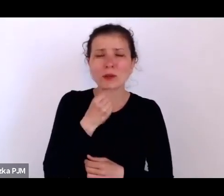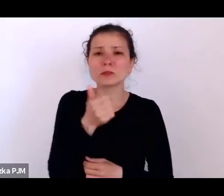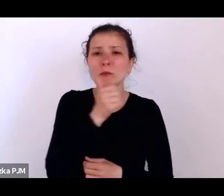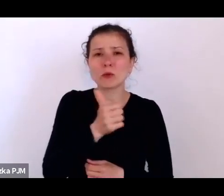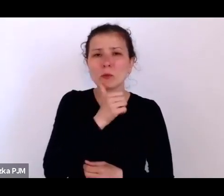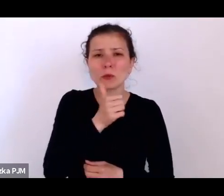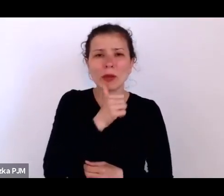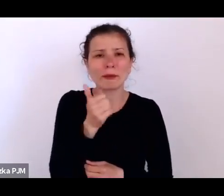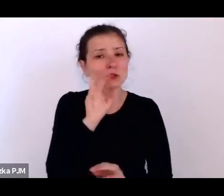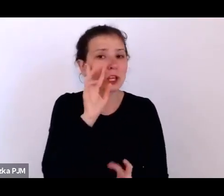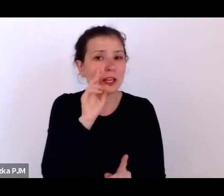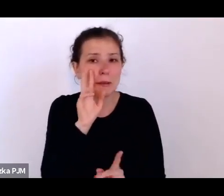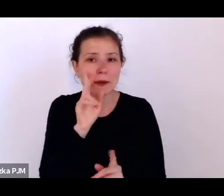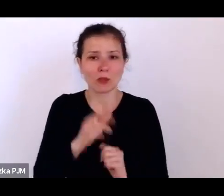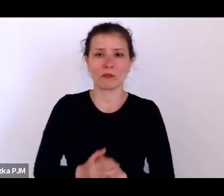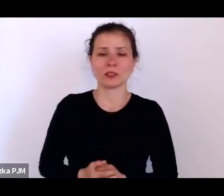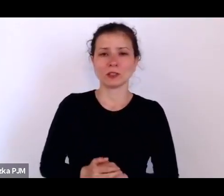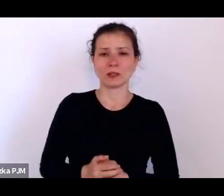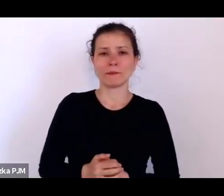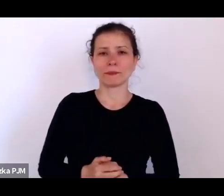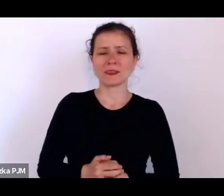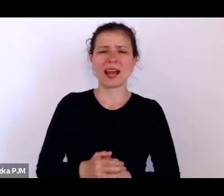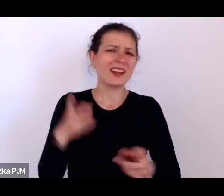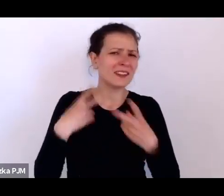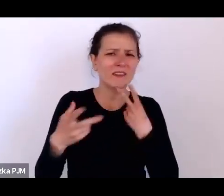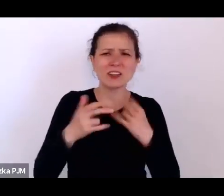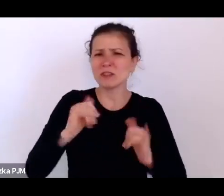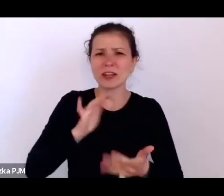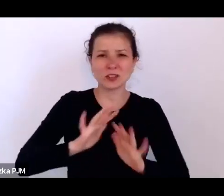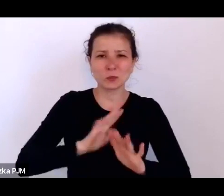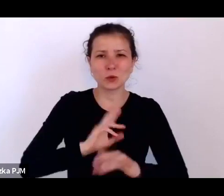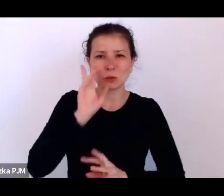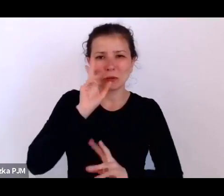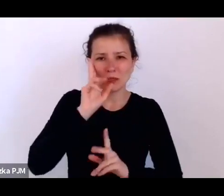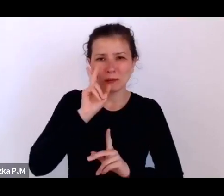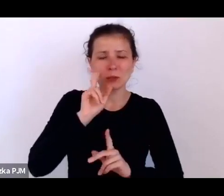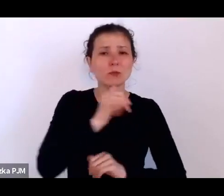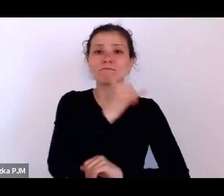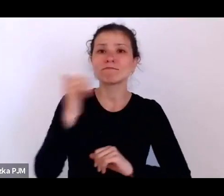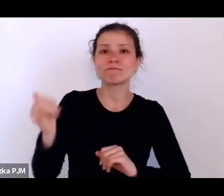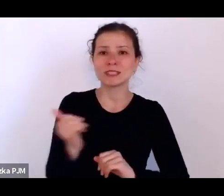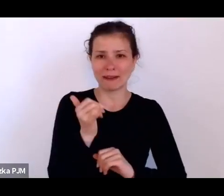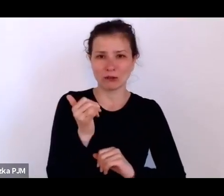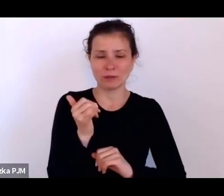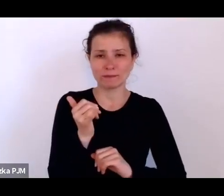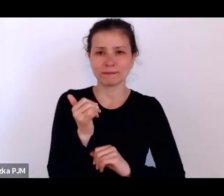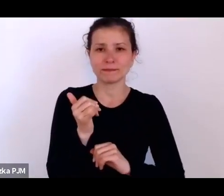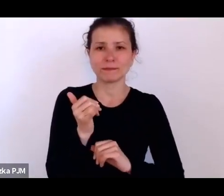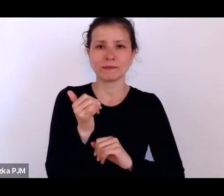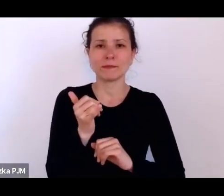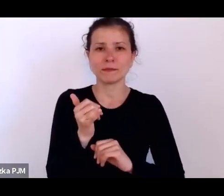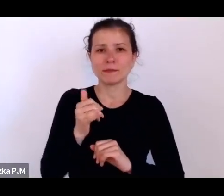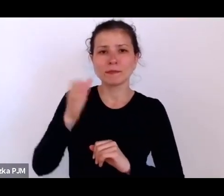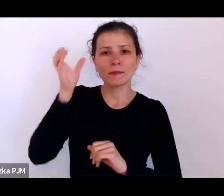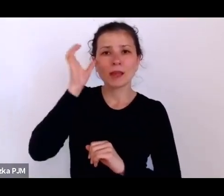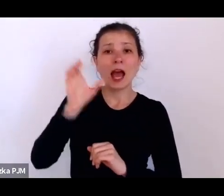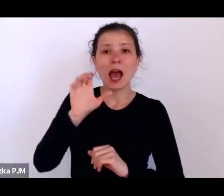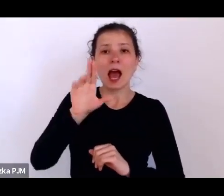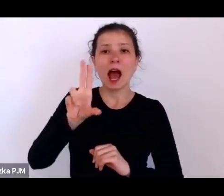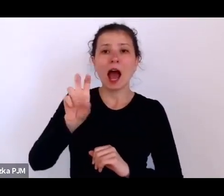ale jakkolwiek byśmy nie interpretowali, to ostatecznie Hannah Arendt nam podpowiada – i słusznie